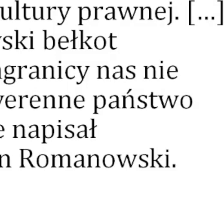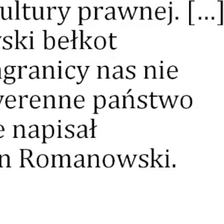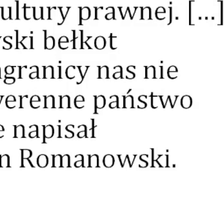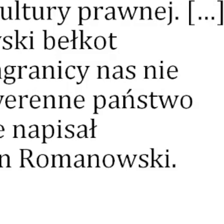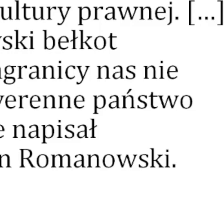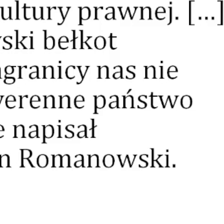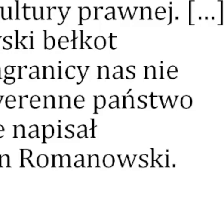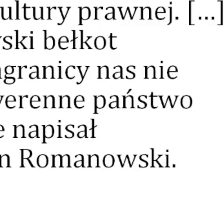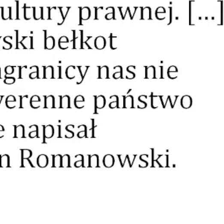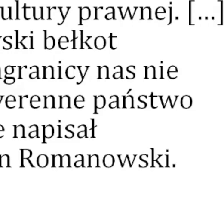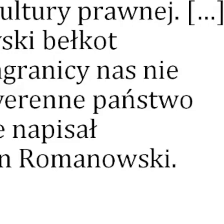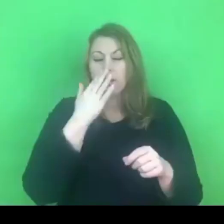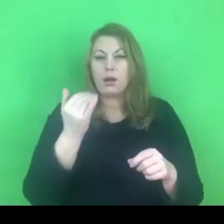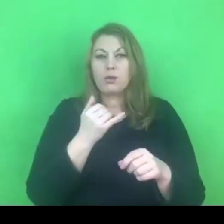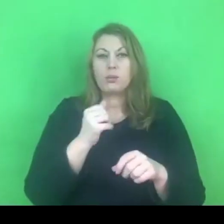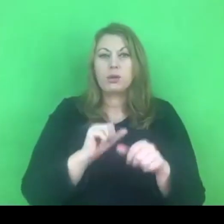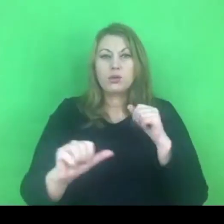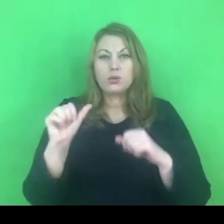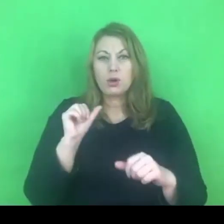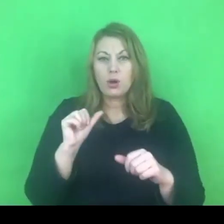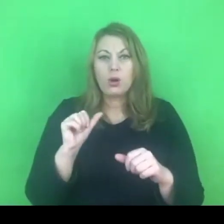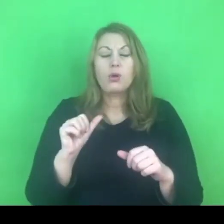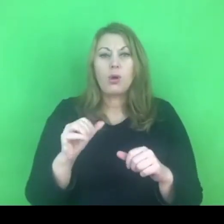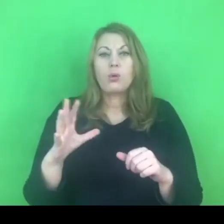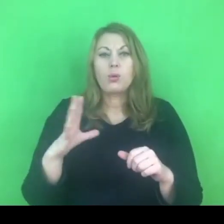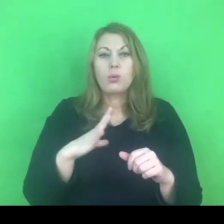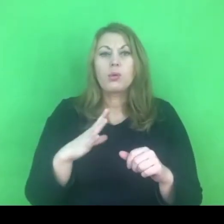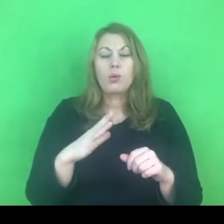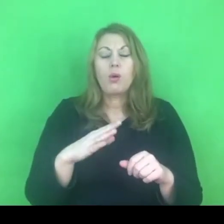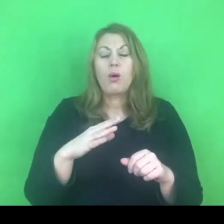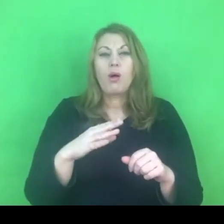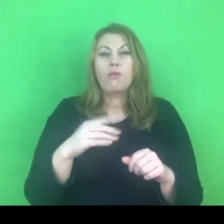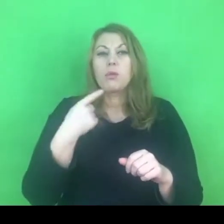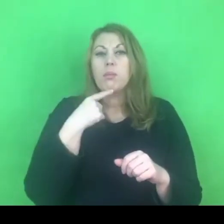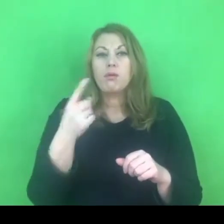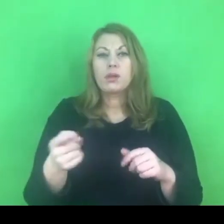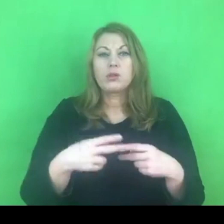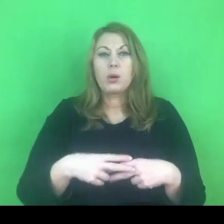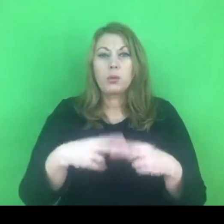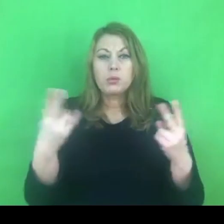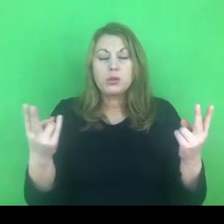Tak w maju bieżącego roku o konwencji stambulskiej wypowiedział się czołowy polityk.